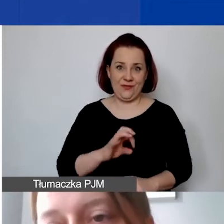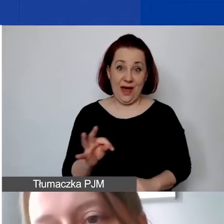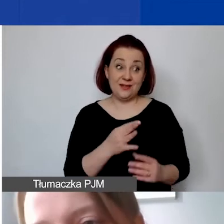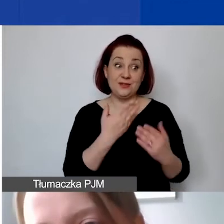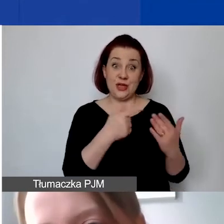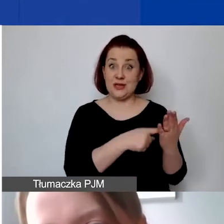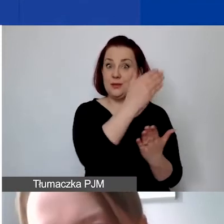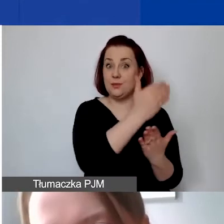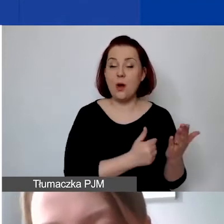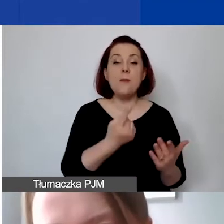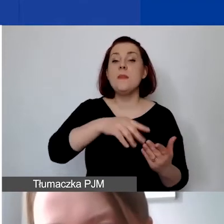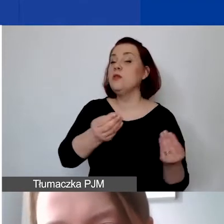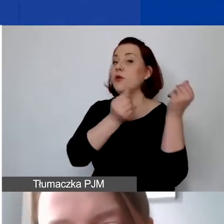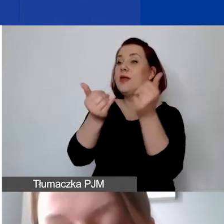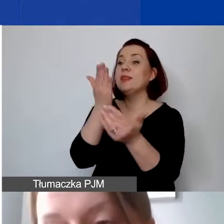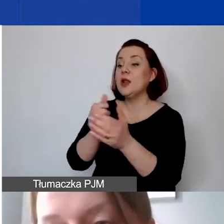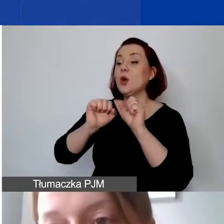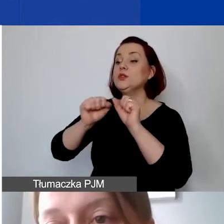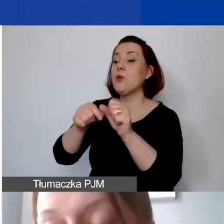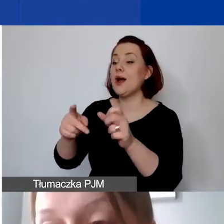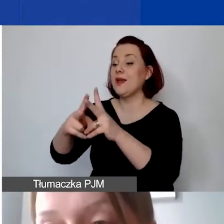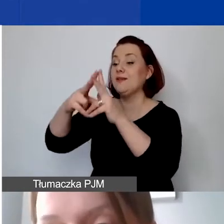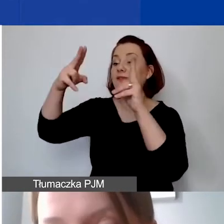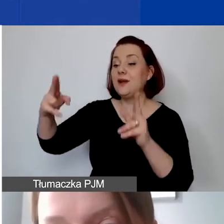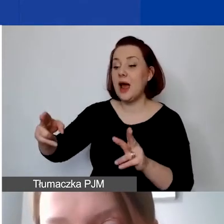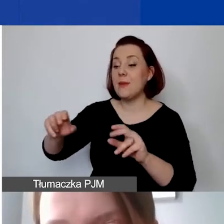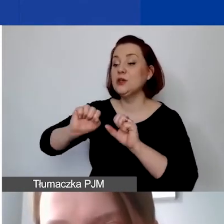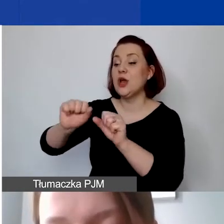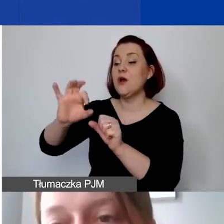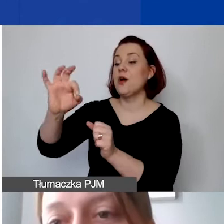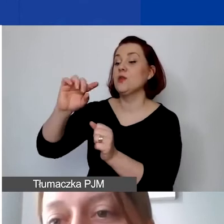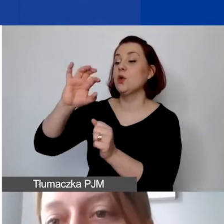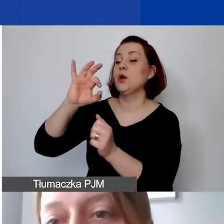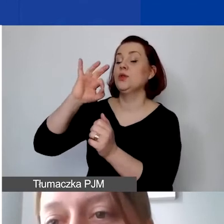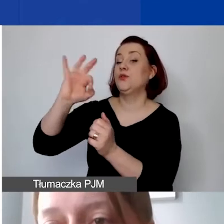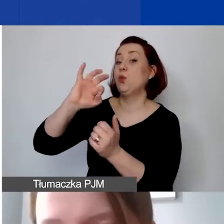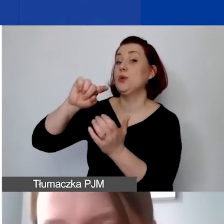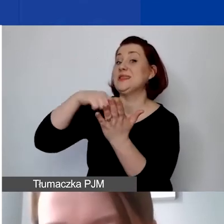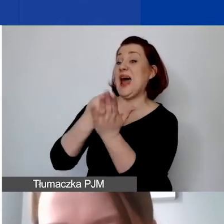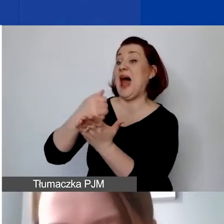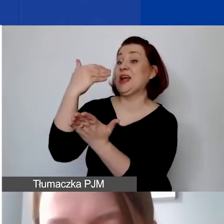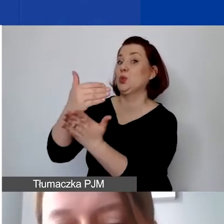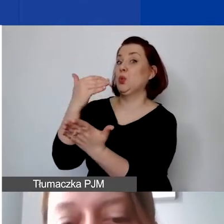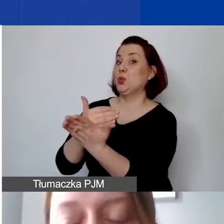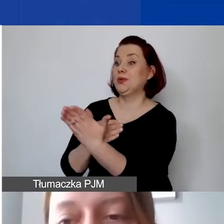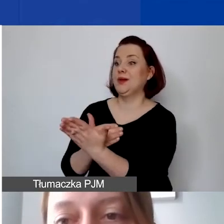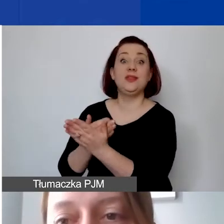my dofinansujemy tylko działania w ramach działalności statutowej nieodpłatnej -